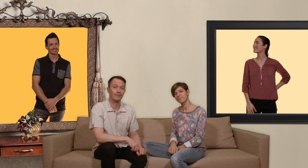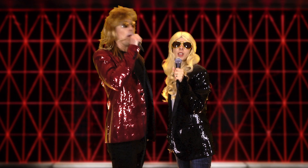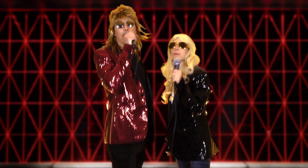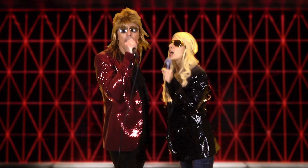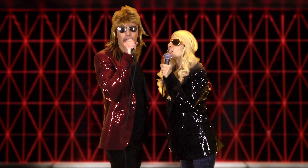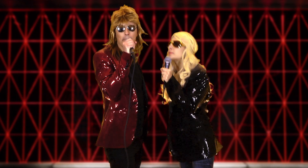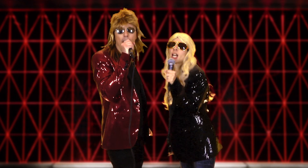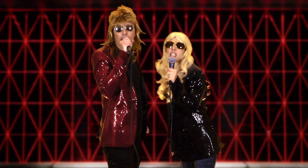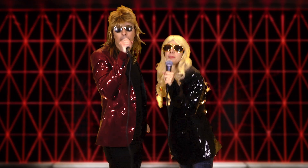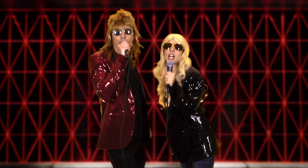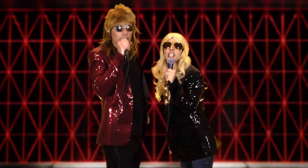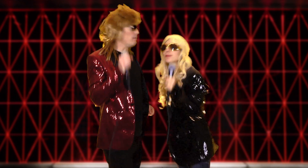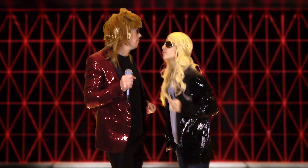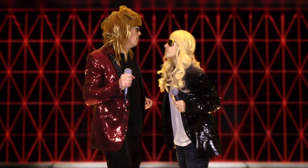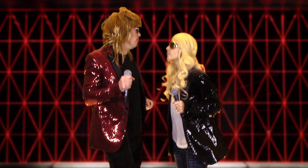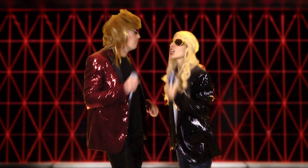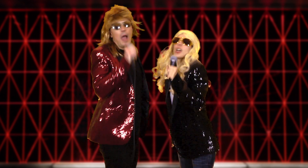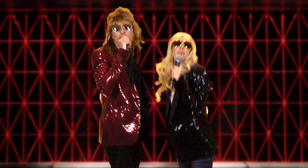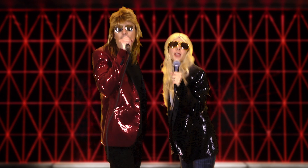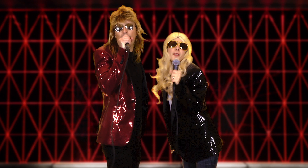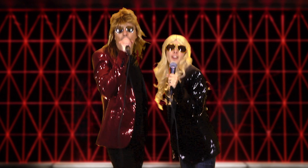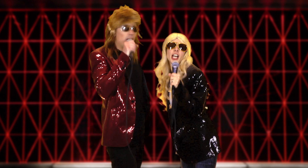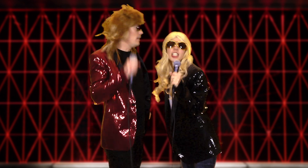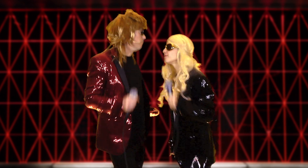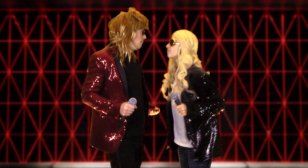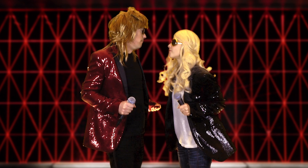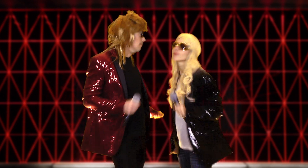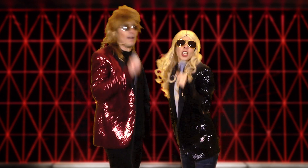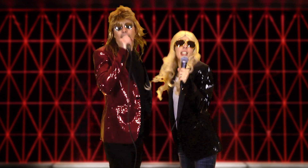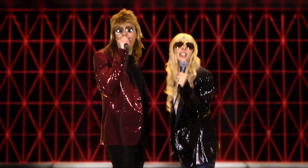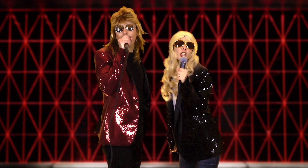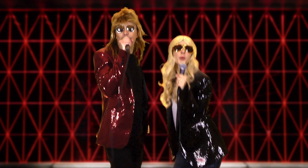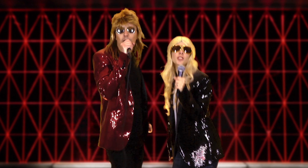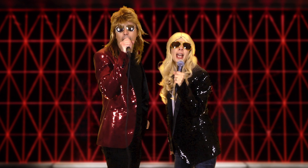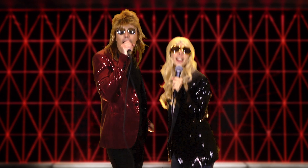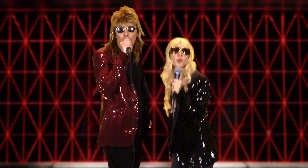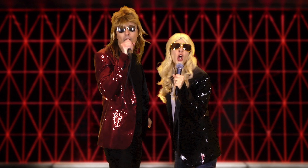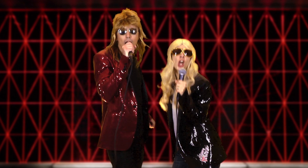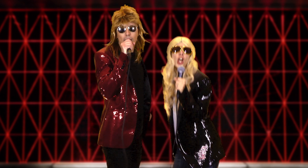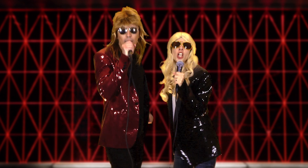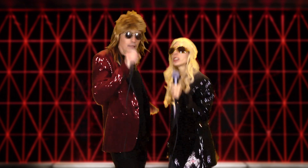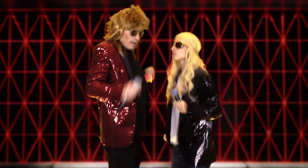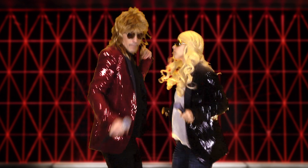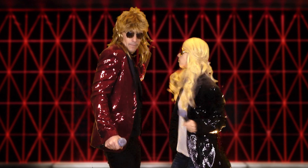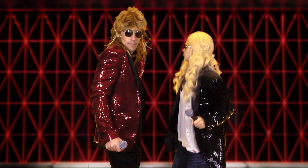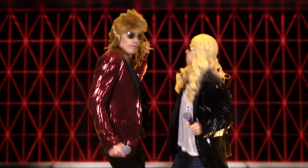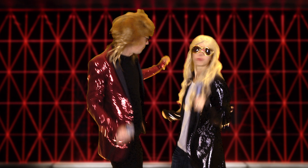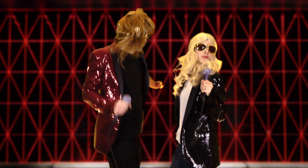money money money must be funny in a rich man's world